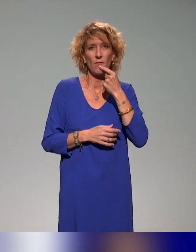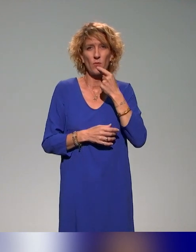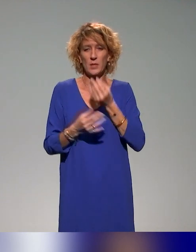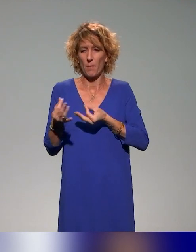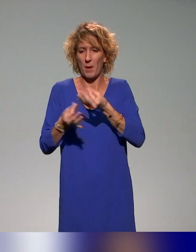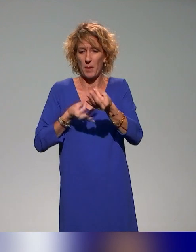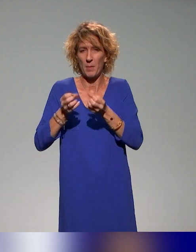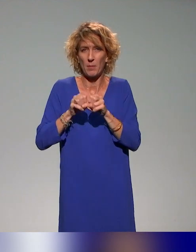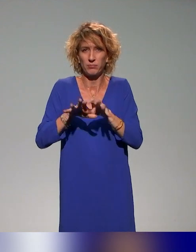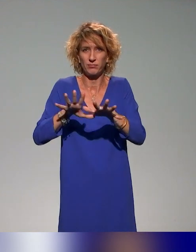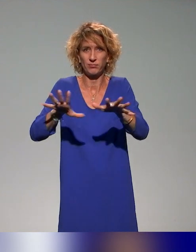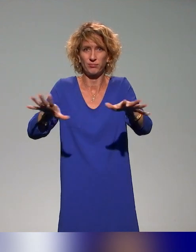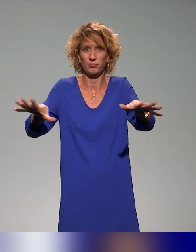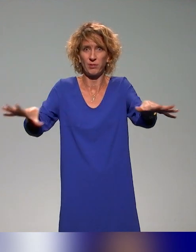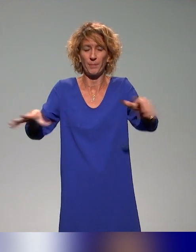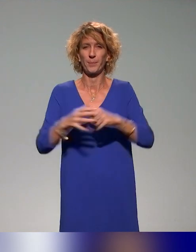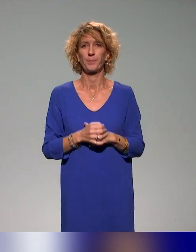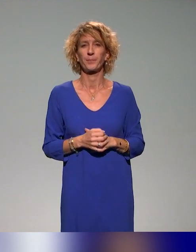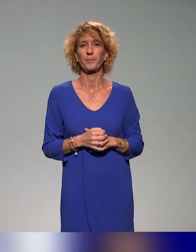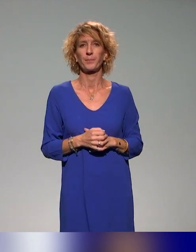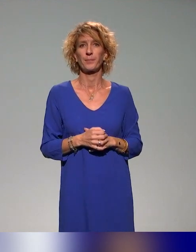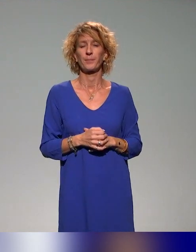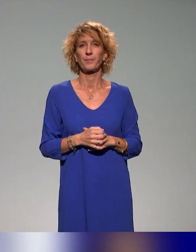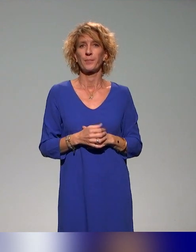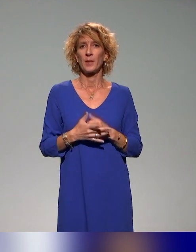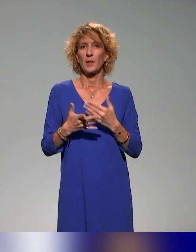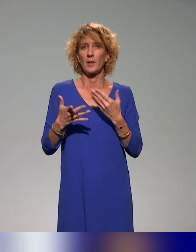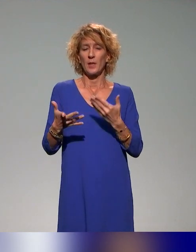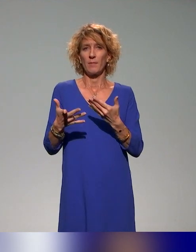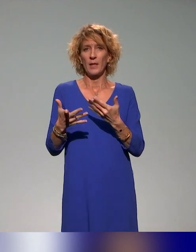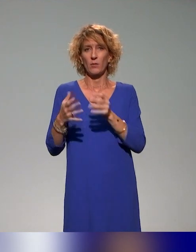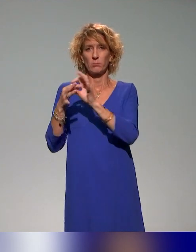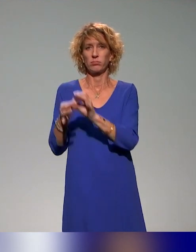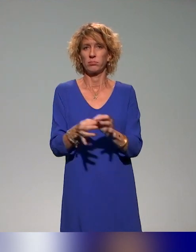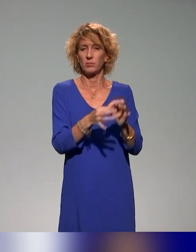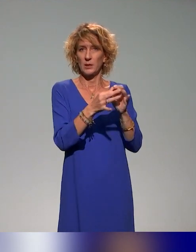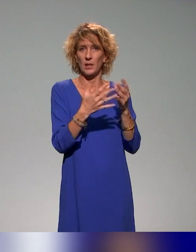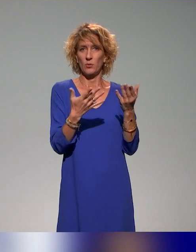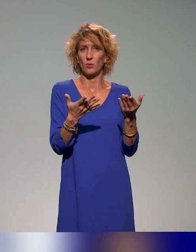approches pédagogiques inclusives, en ayant la possibilité pour les